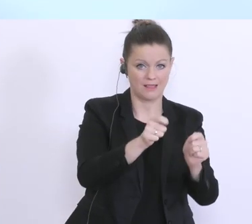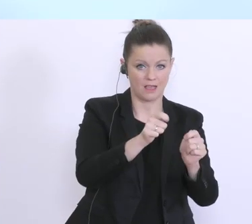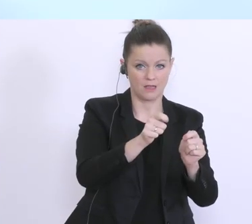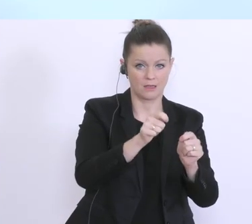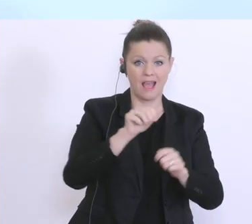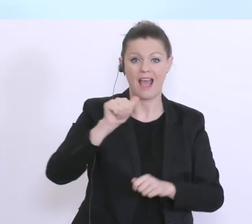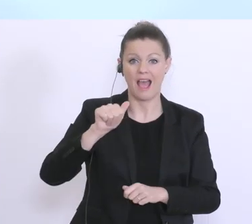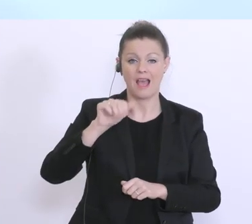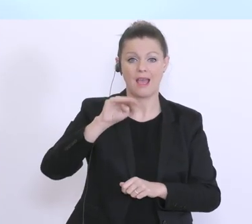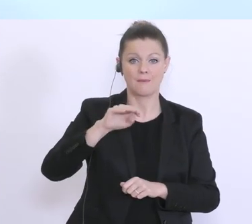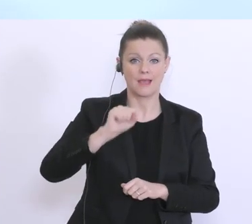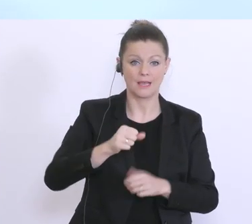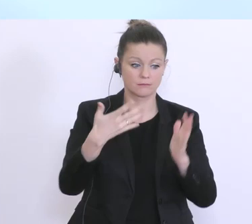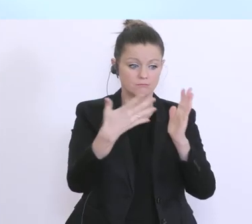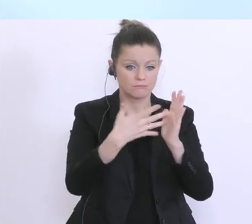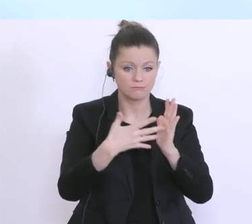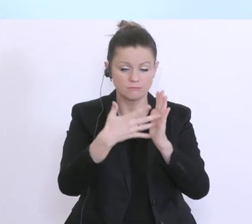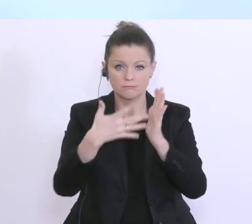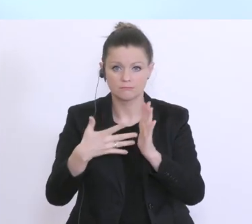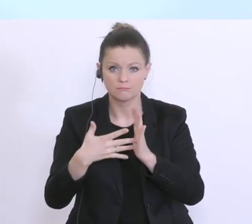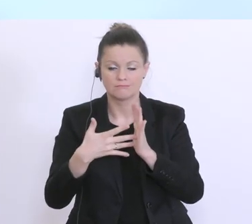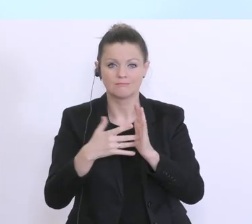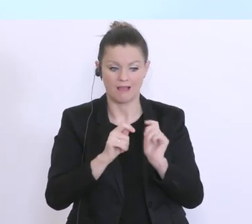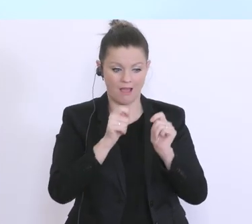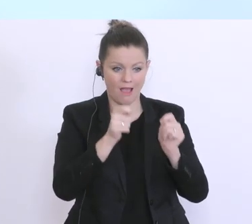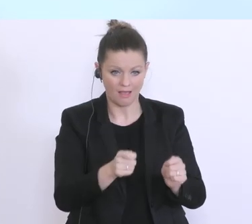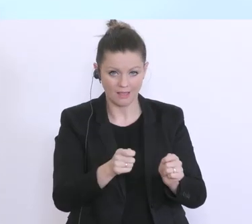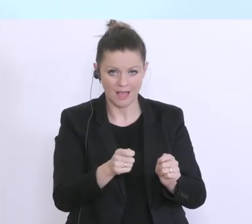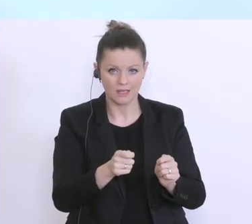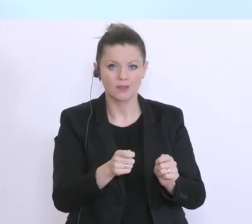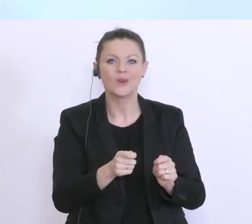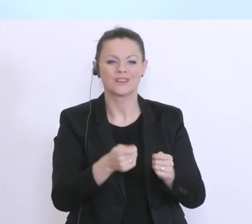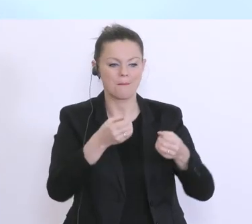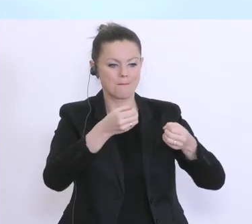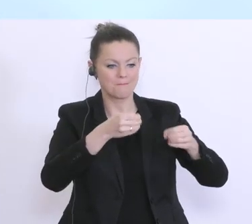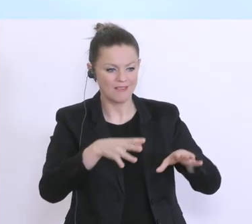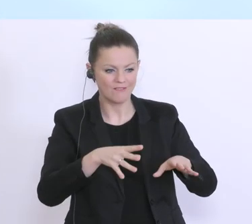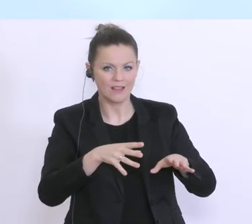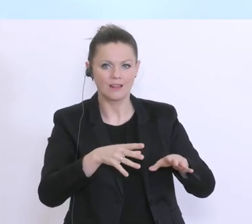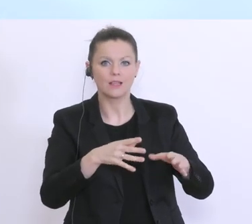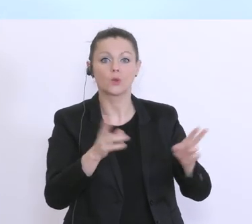Antrag der Unternehmen so rasch wie möglich und genehmigt eben den Rahmen für Kurzarbeit. Das